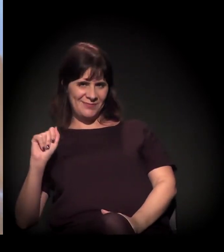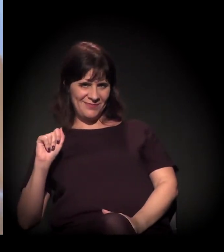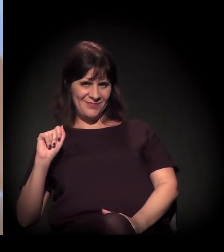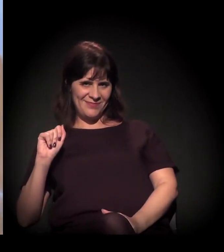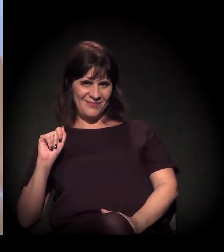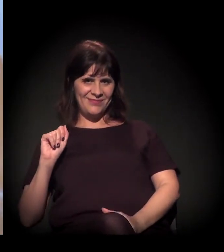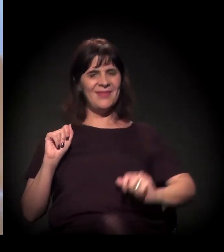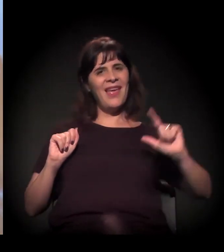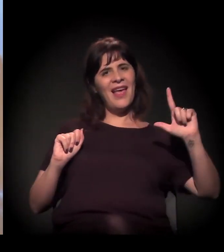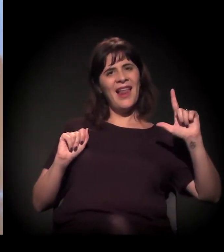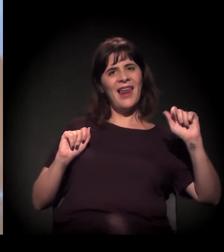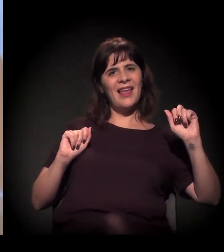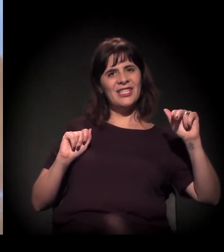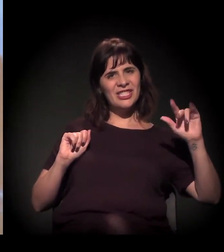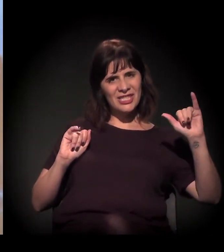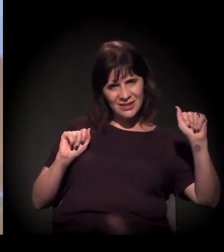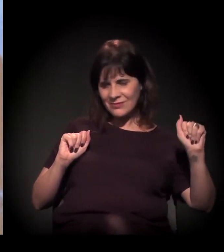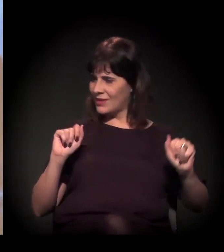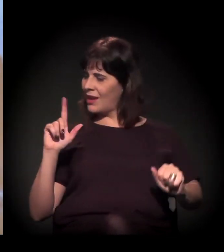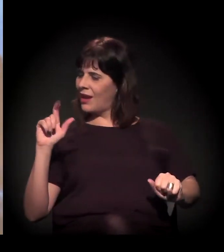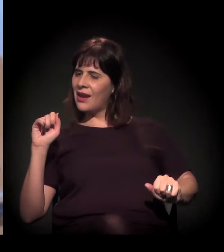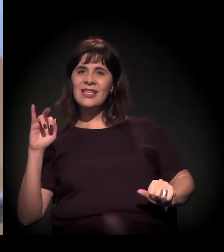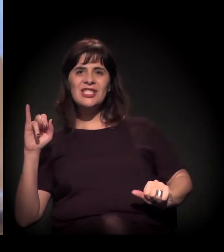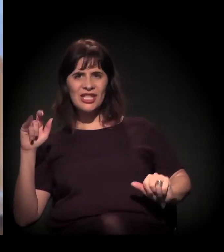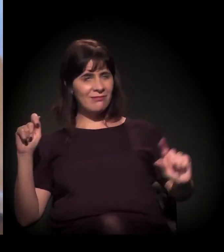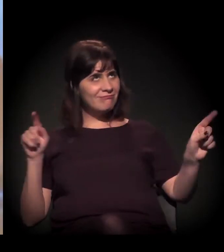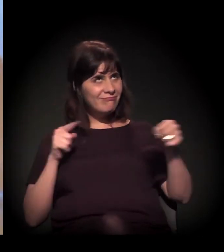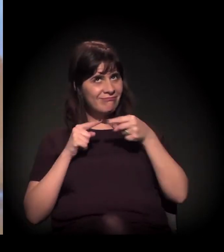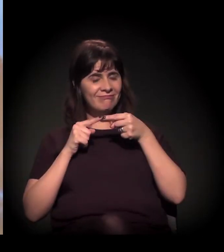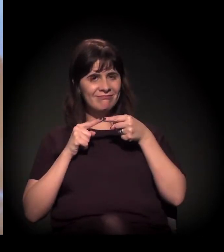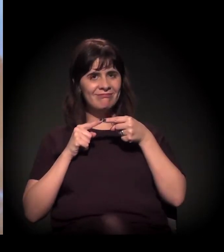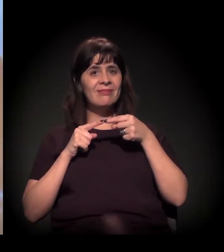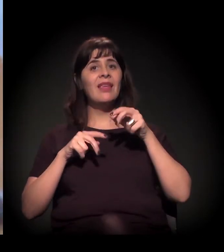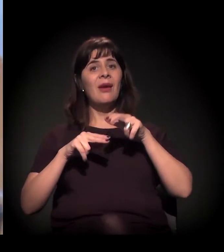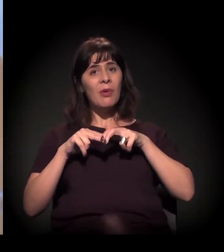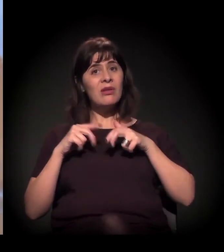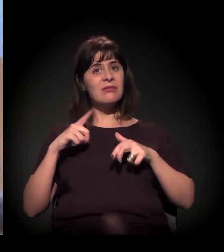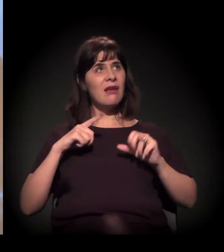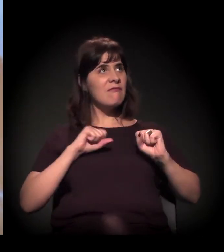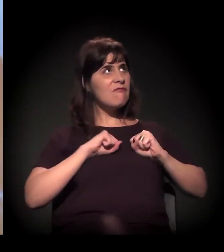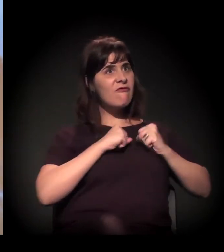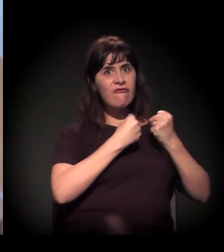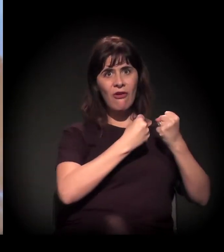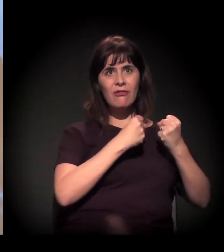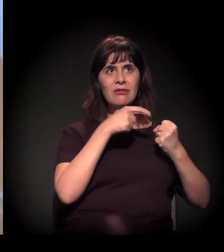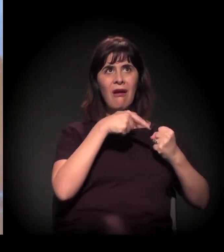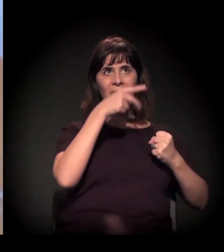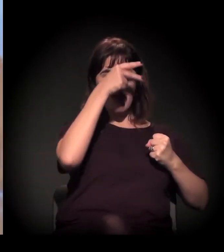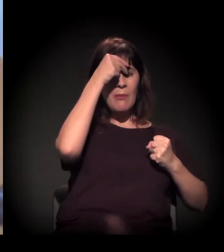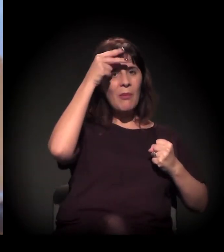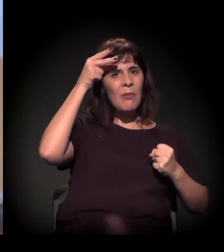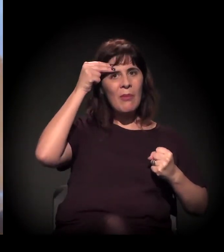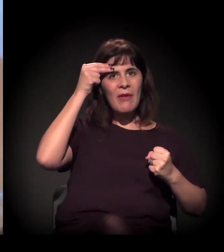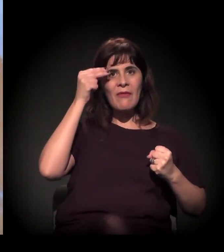E, a partir do momento em que existe todo o esforço da gestão municipal, nesse processo violento, para chamar aquilo de Nova Luz – ou seja,